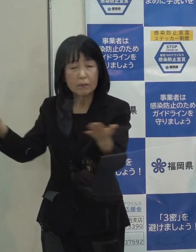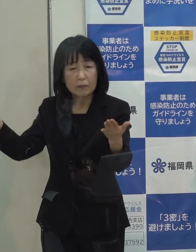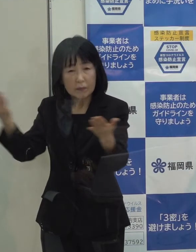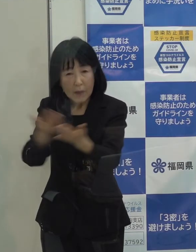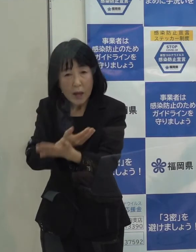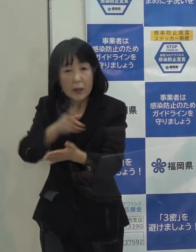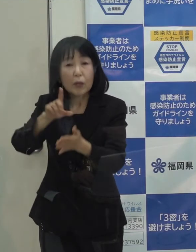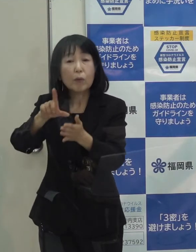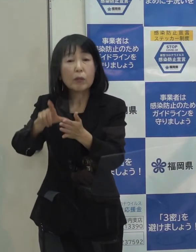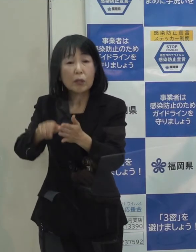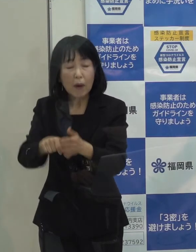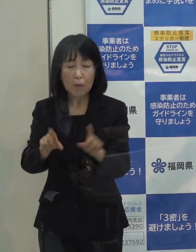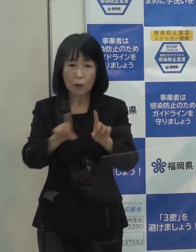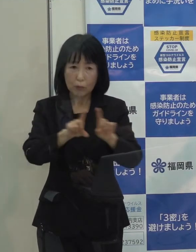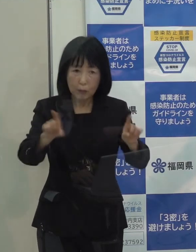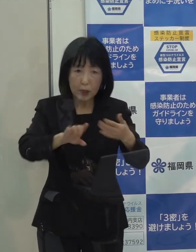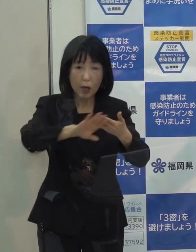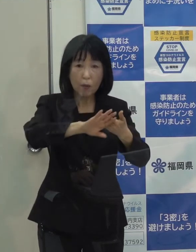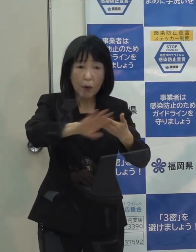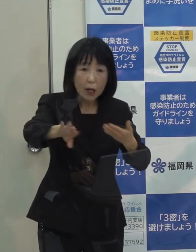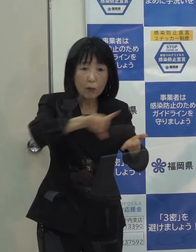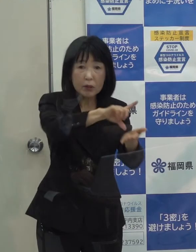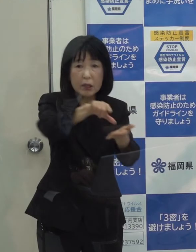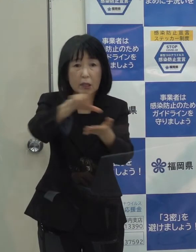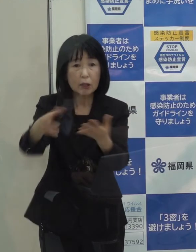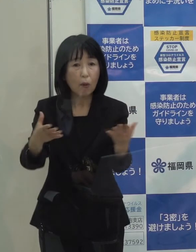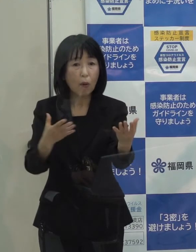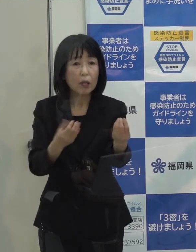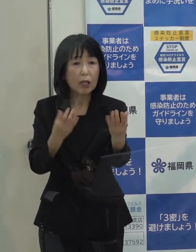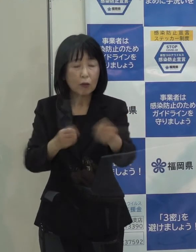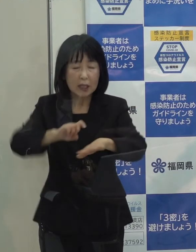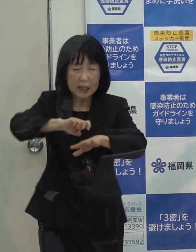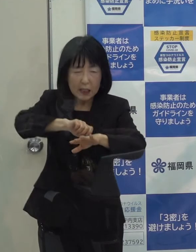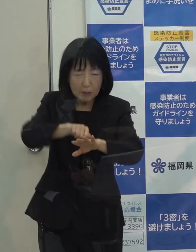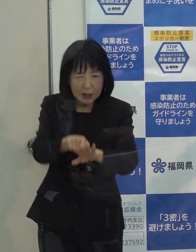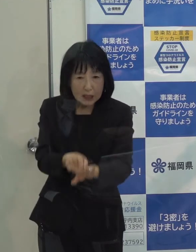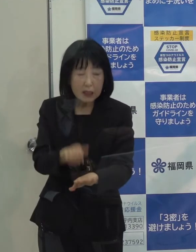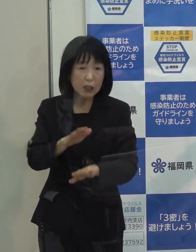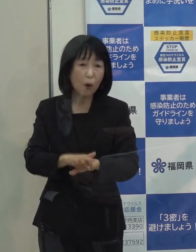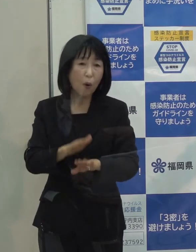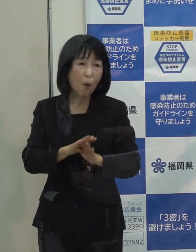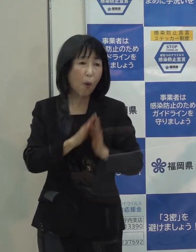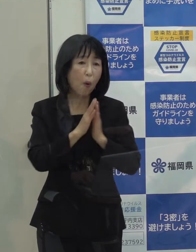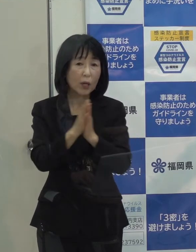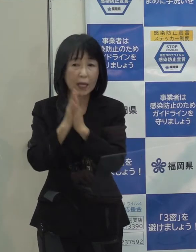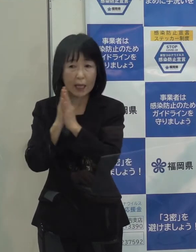当然他の地域のような厳しい措置をお願いせざるを得なくなると思っています